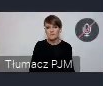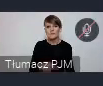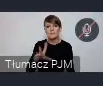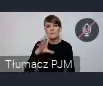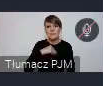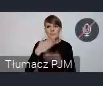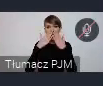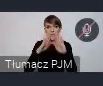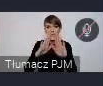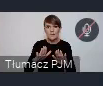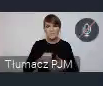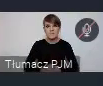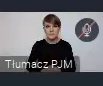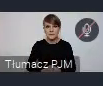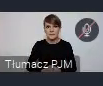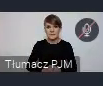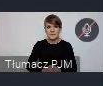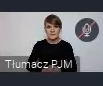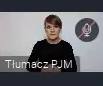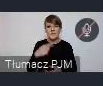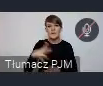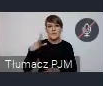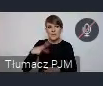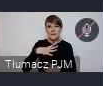pokazał to co jest warte naśladowania, takie nalepsze praktyki.